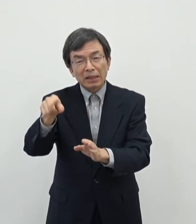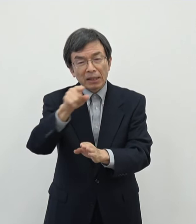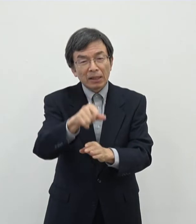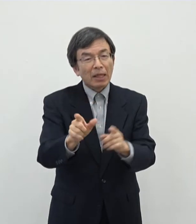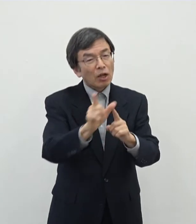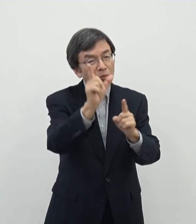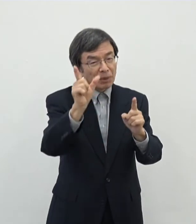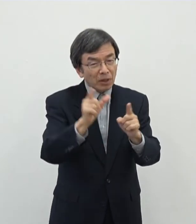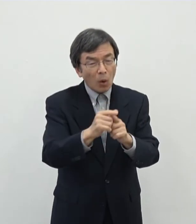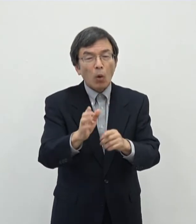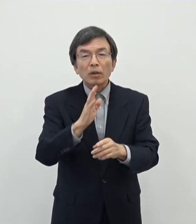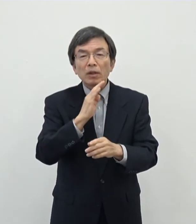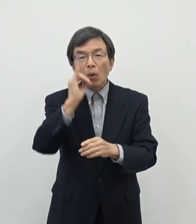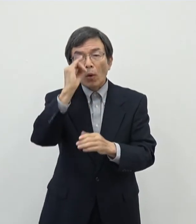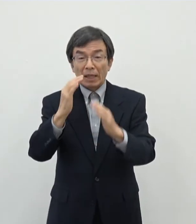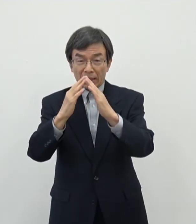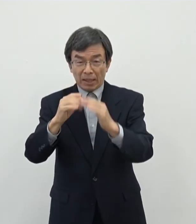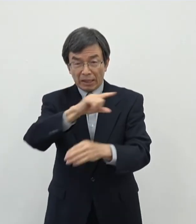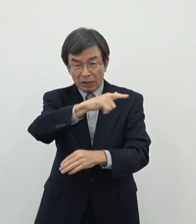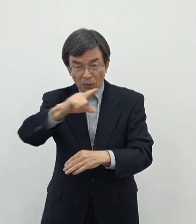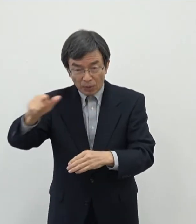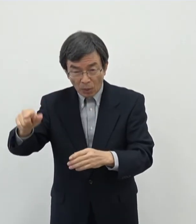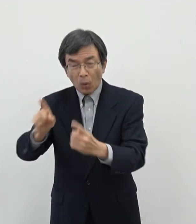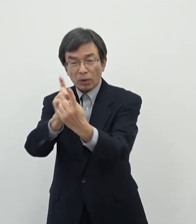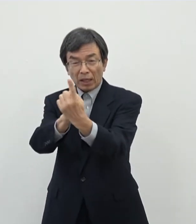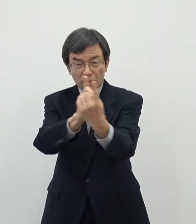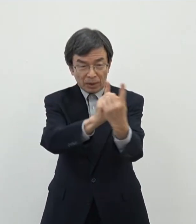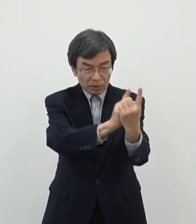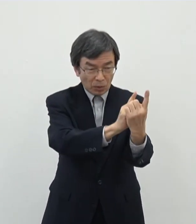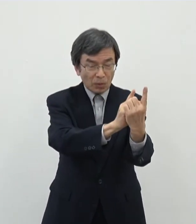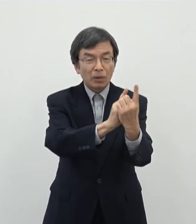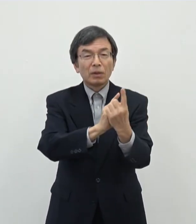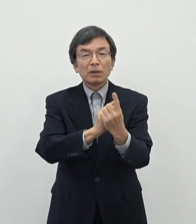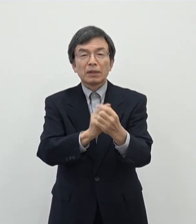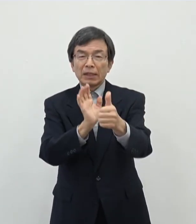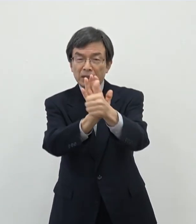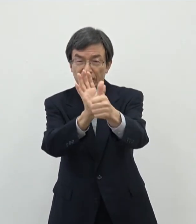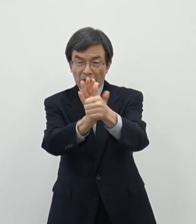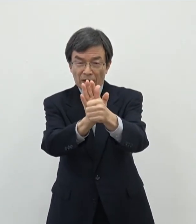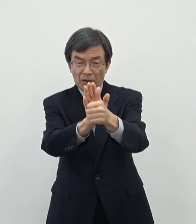あったり今こういうものだと思いますそういったところを対象にですねえぇまぁ支援を させていただこうということで